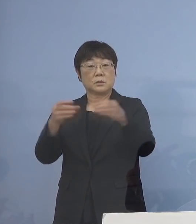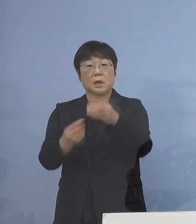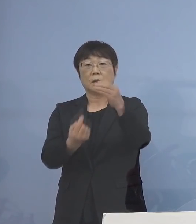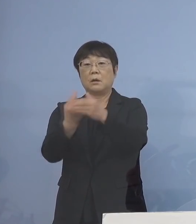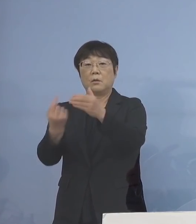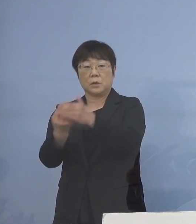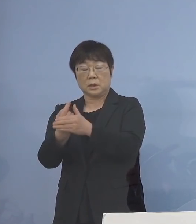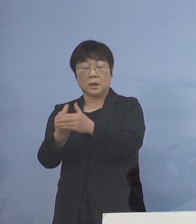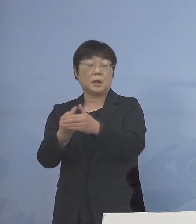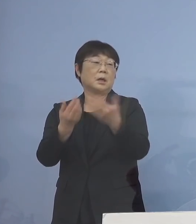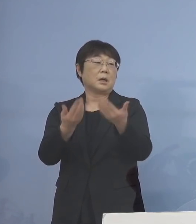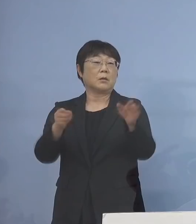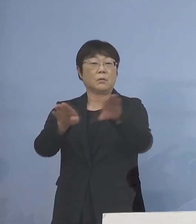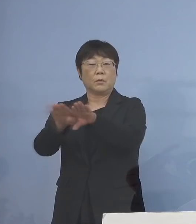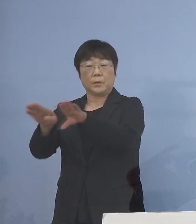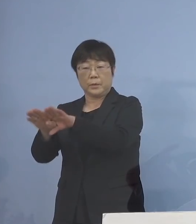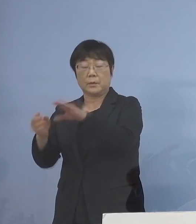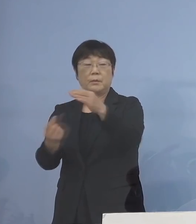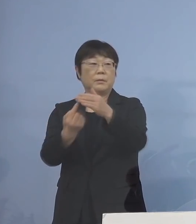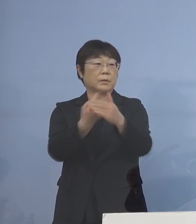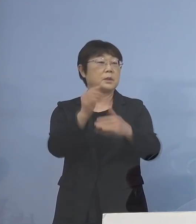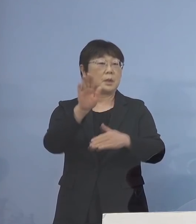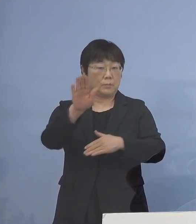休校が相次ぐ ということでありますので